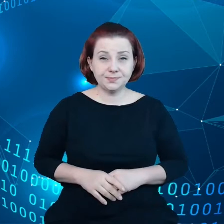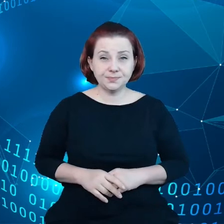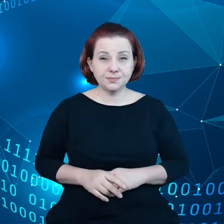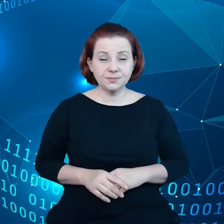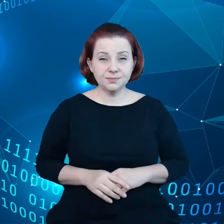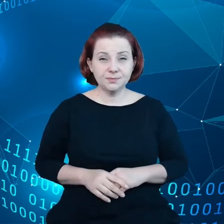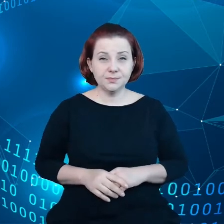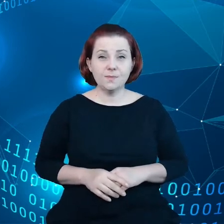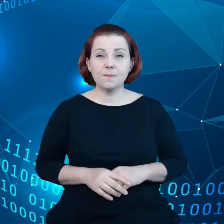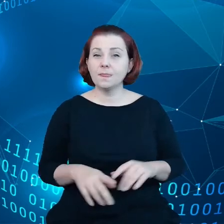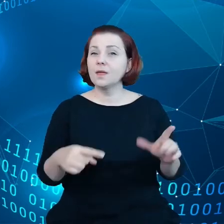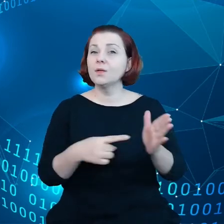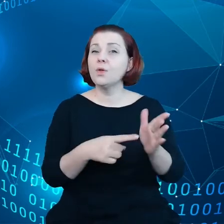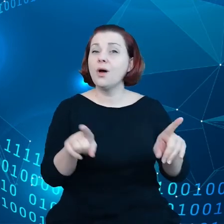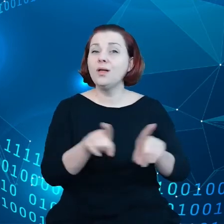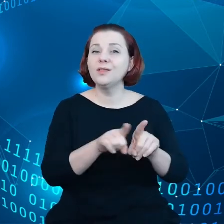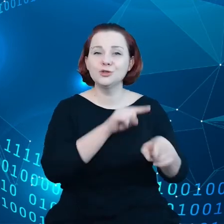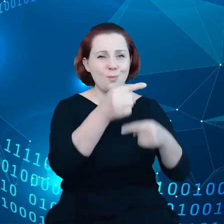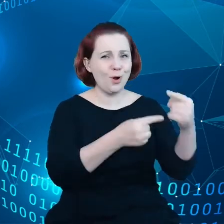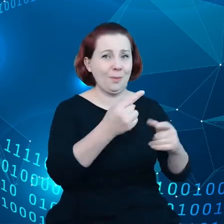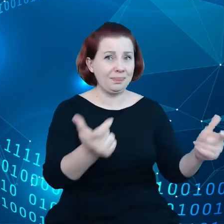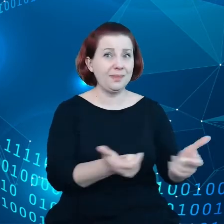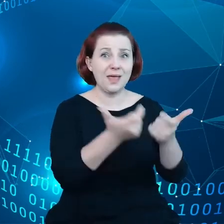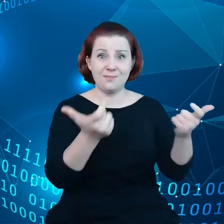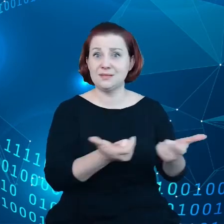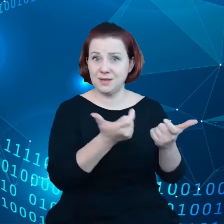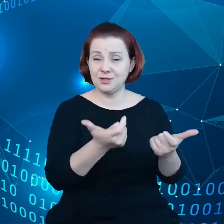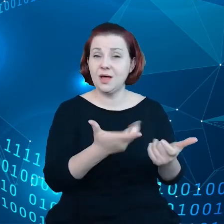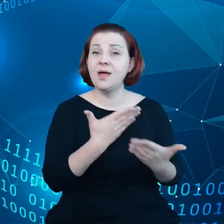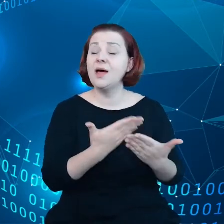To są również produkty niebezpieczne, dlatego trzeba się nimi odpowiednio zajmować.